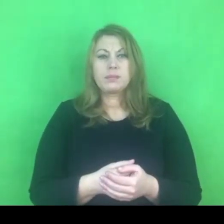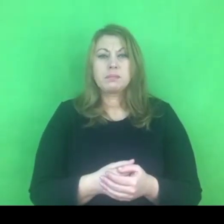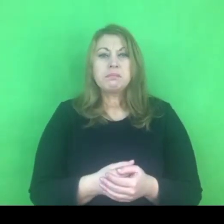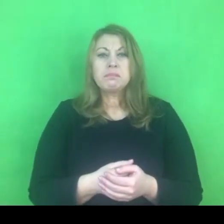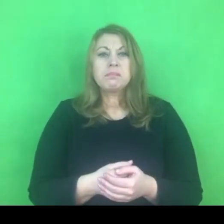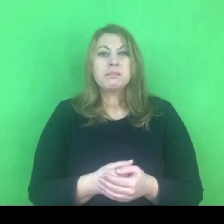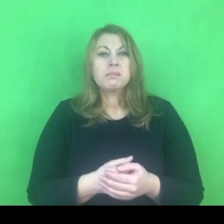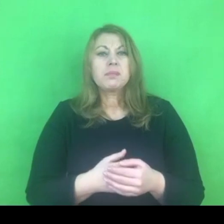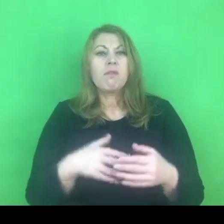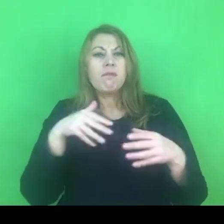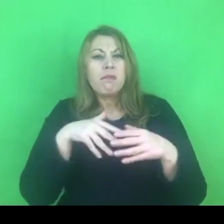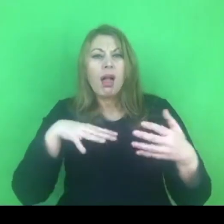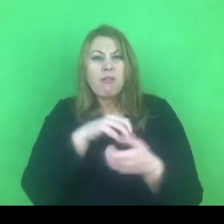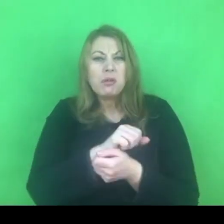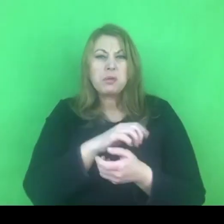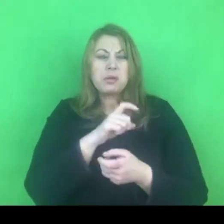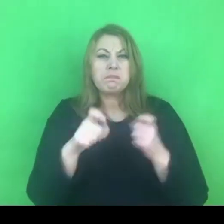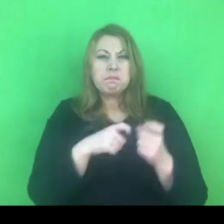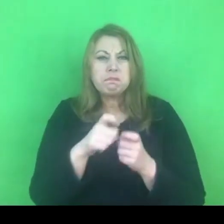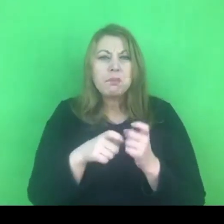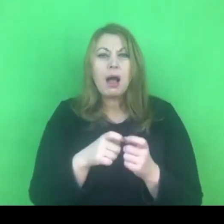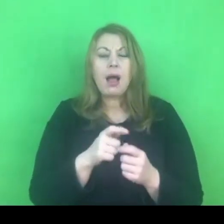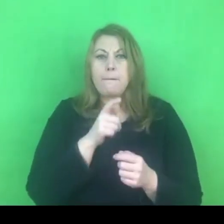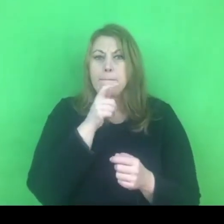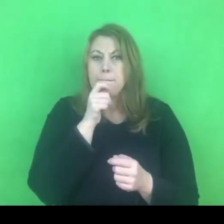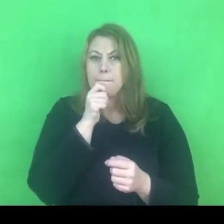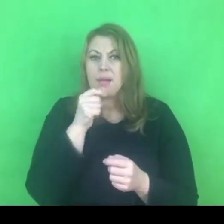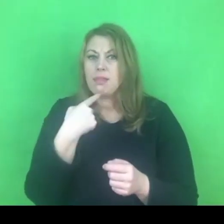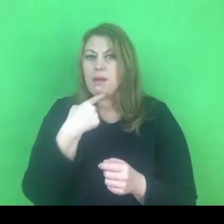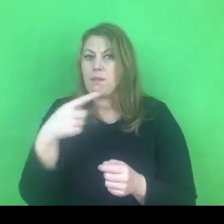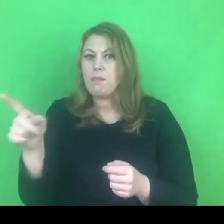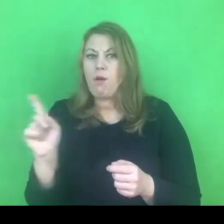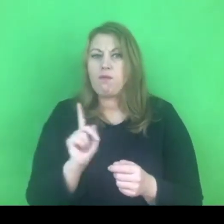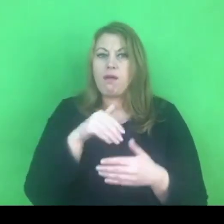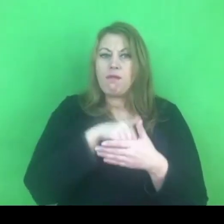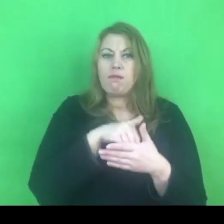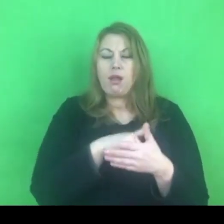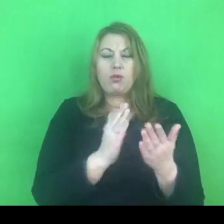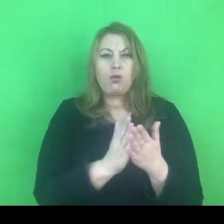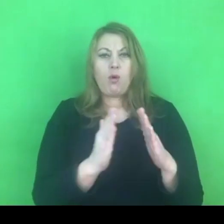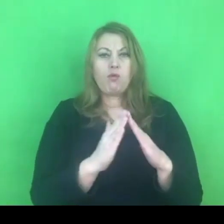Przemoc to jest tajemnica rodziny, w której się to dzieje.